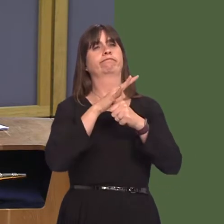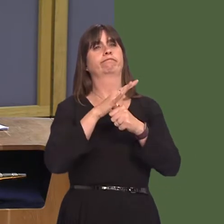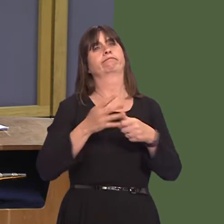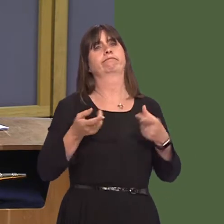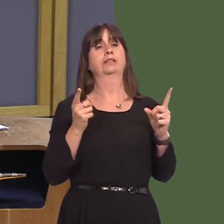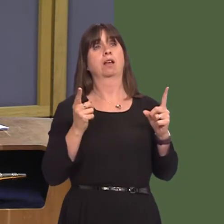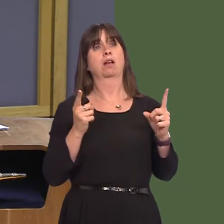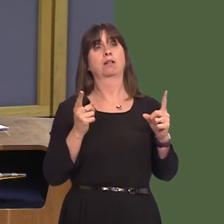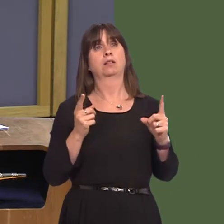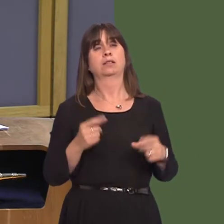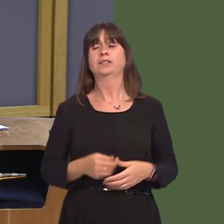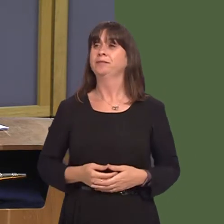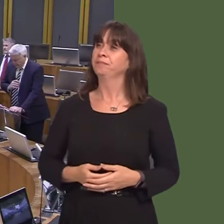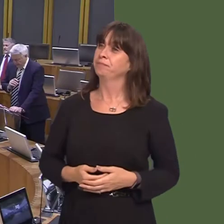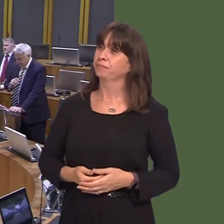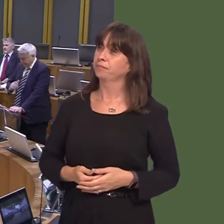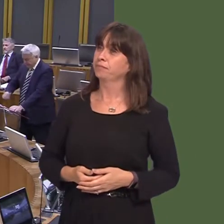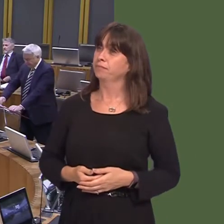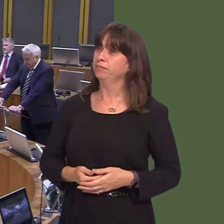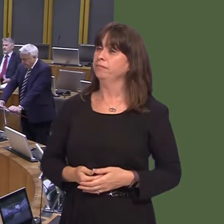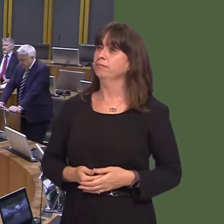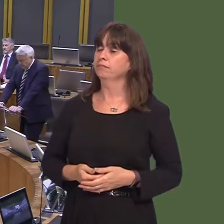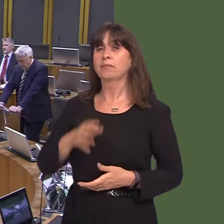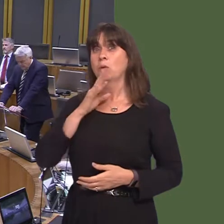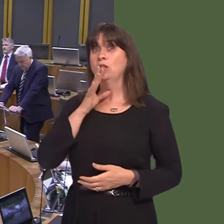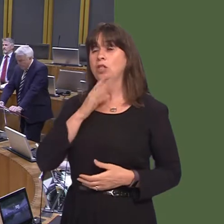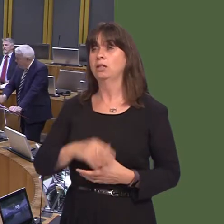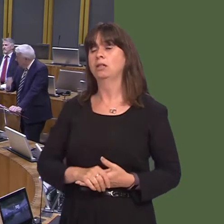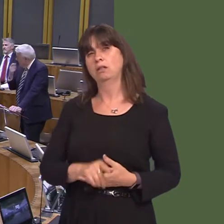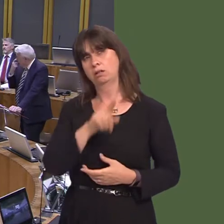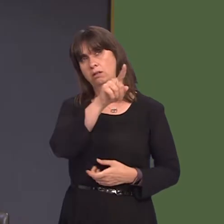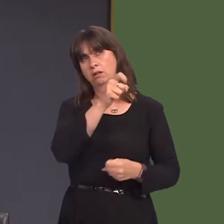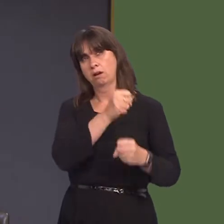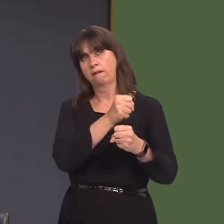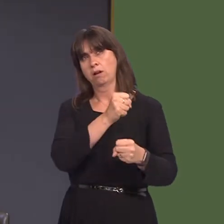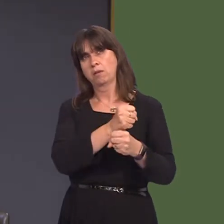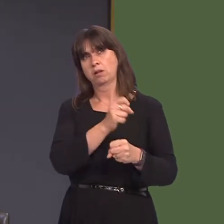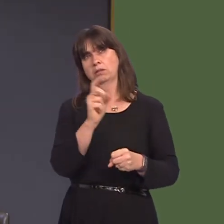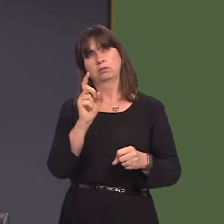gan Llyr Gruffydd. Llyr Gruffydd AM: 1. Pa drafodaethau y mae Llywodraeth Cymru wedi'u cael gydag Arla yn dilyn ei benderfyniad i gau'r safle yn Llandyrnog?